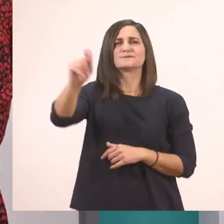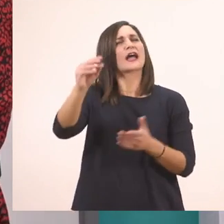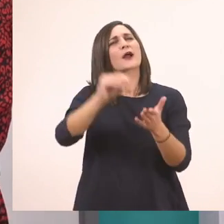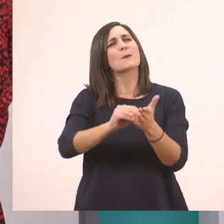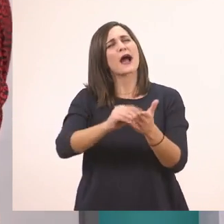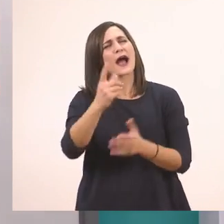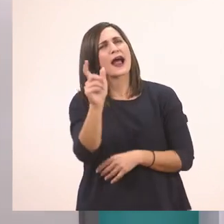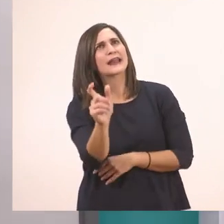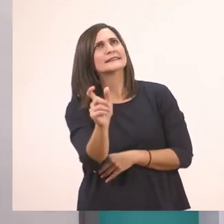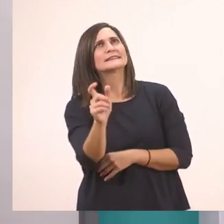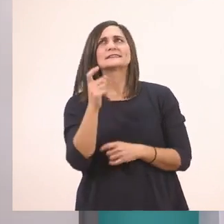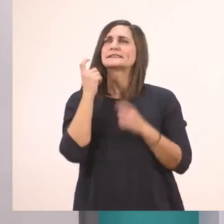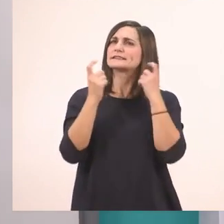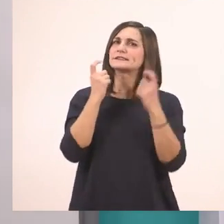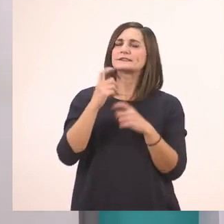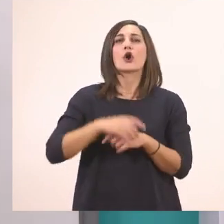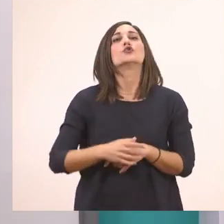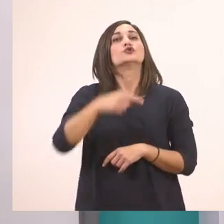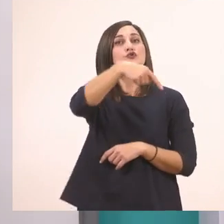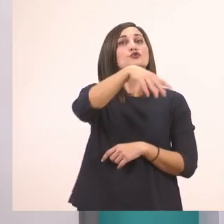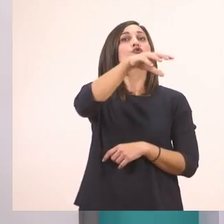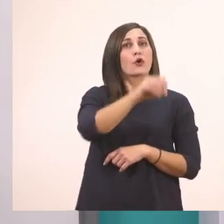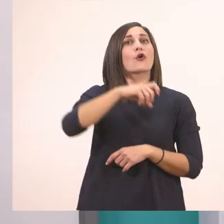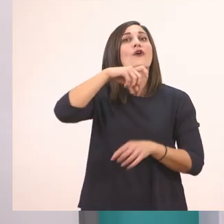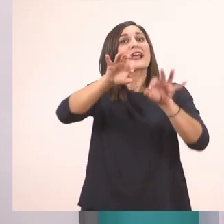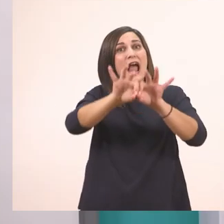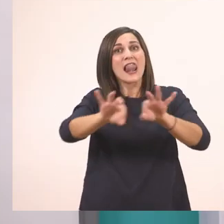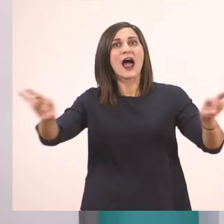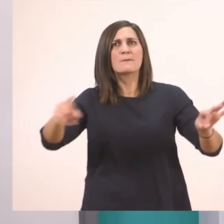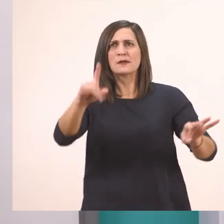Το καλάμι. Μπράβο σας! Ξέρετε πολλές λεξούλες βλέπω.